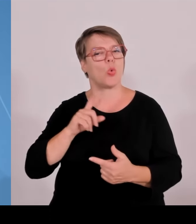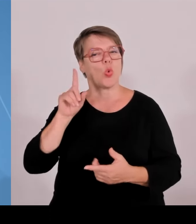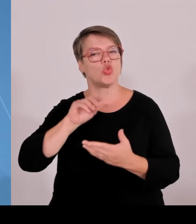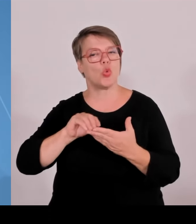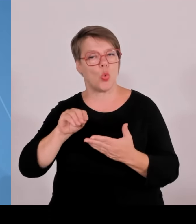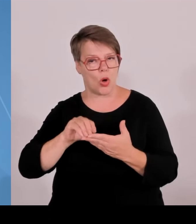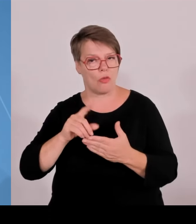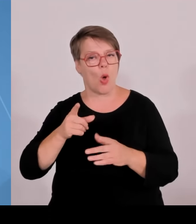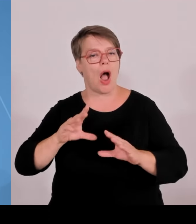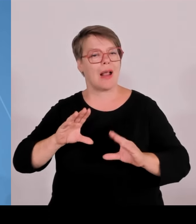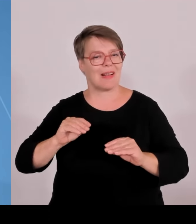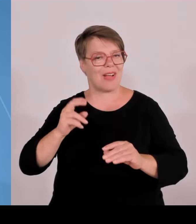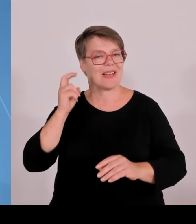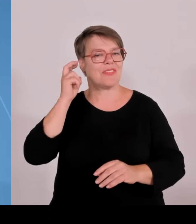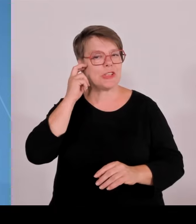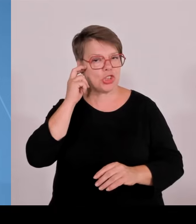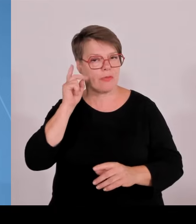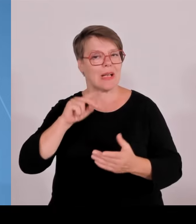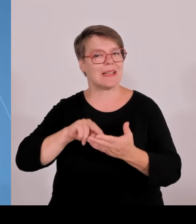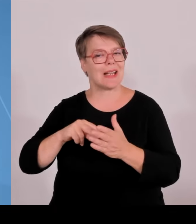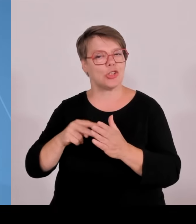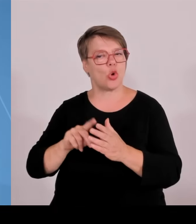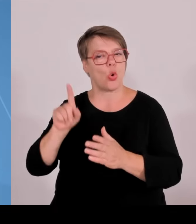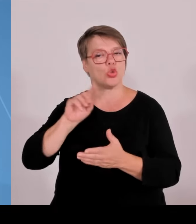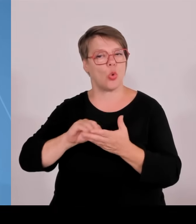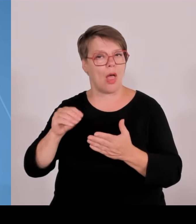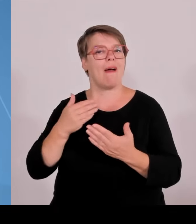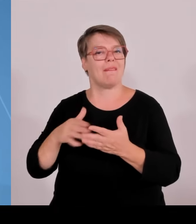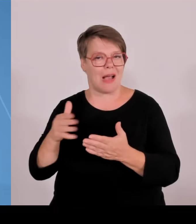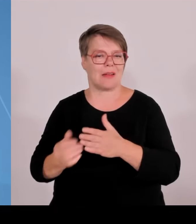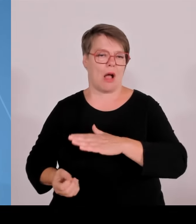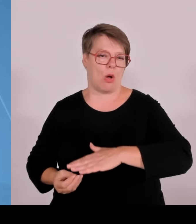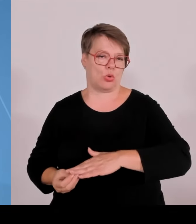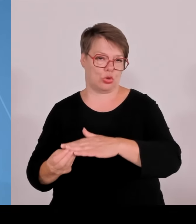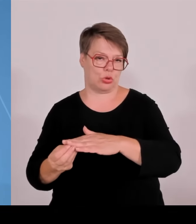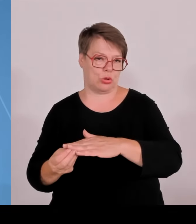hochwertig geforscht, und zwar in der ganzen Breite der Hochschullandschaft, in Bayern.